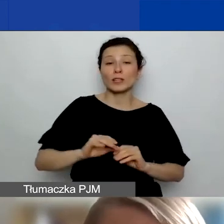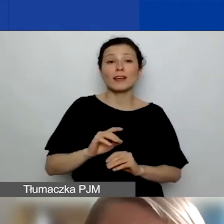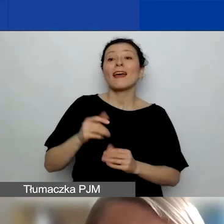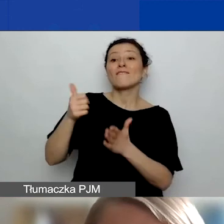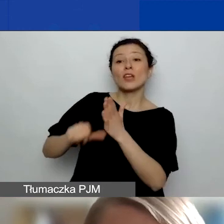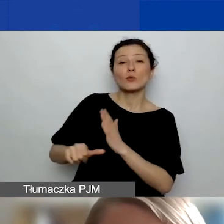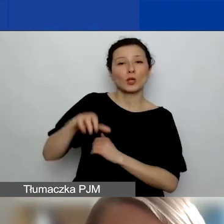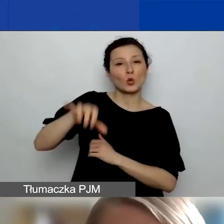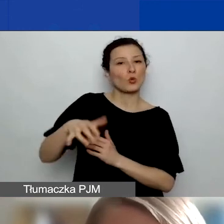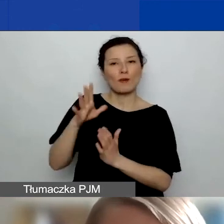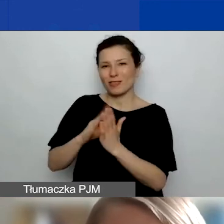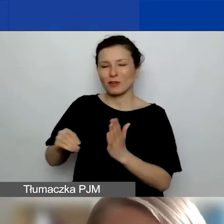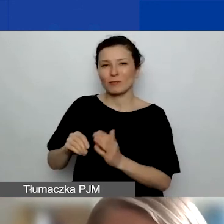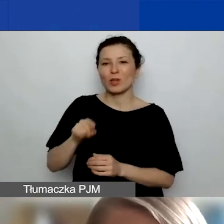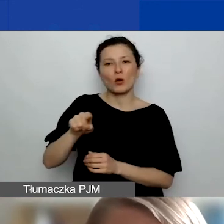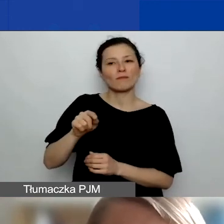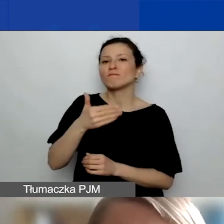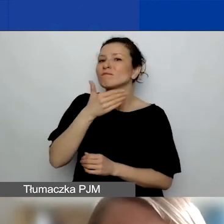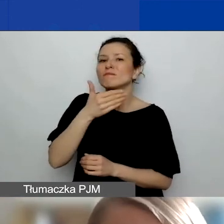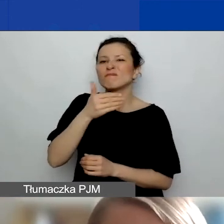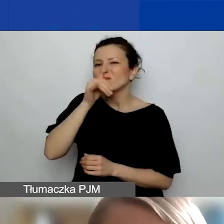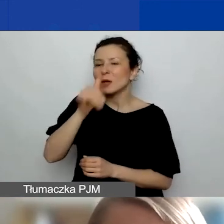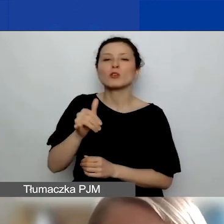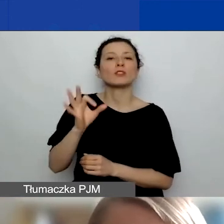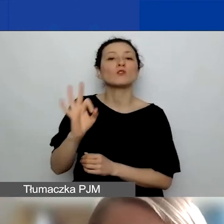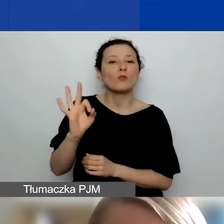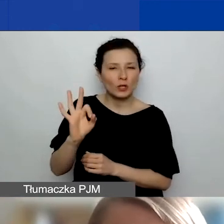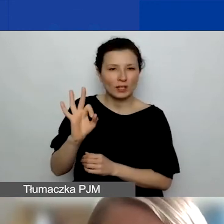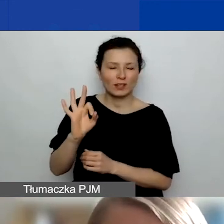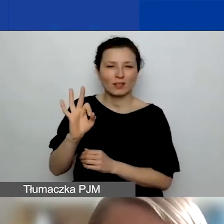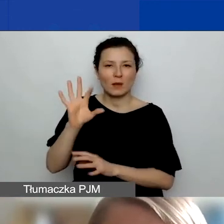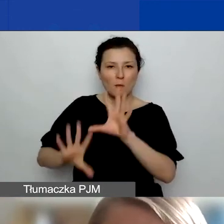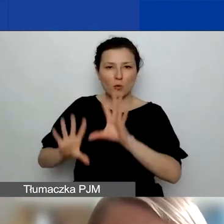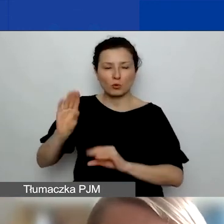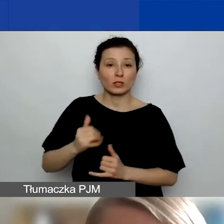One nie mogą mieć samodzielnego budżetu. Jeżeli mielibyście partnerstwo z grupą nieformalną,